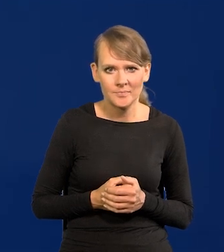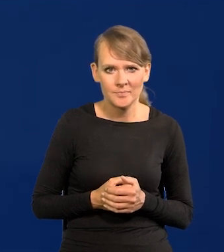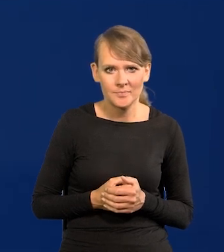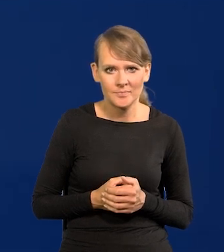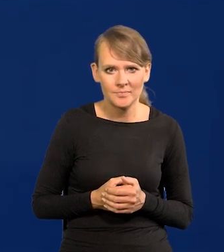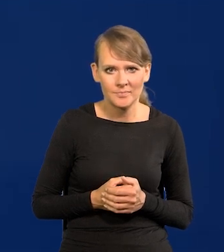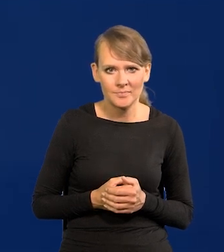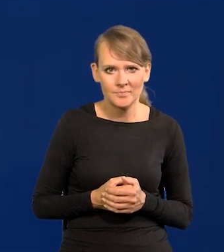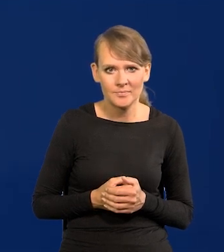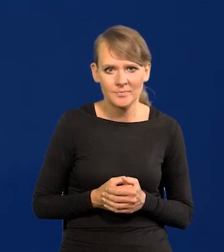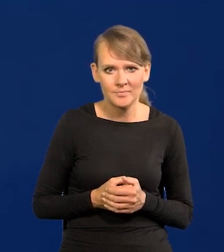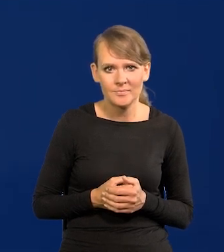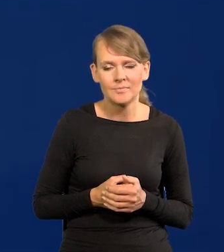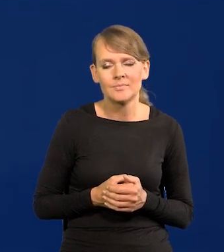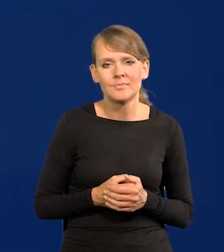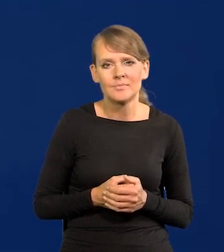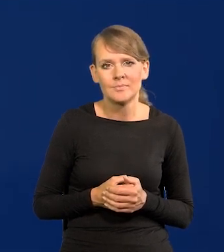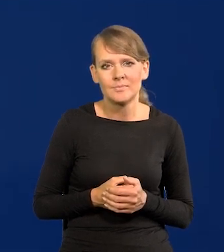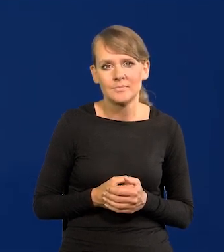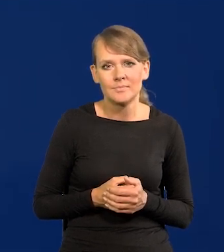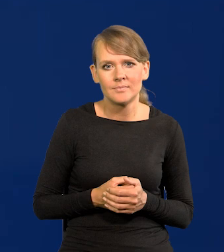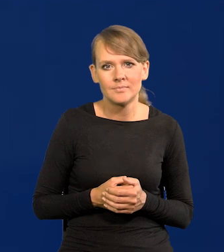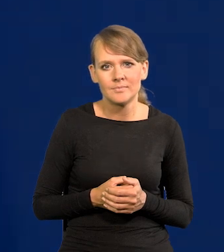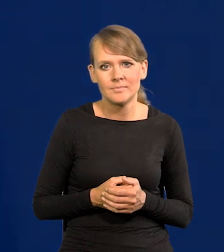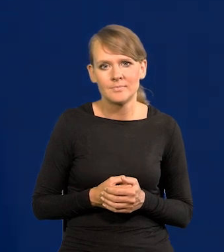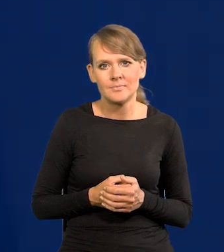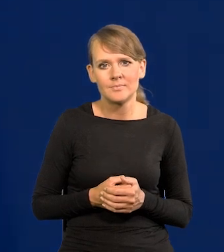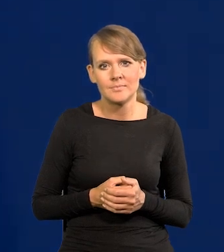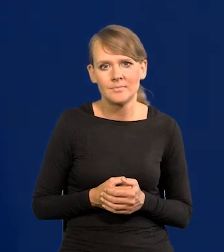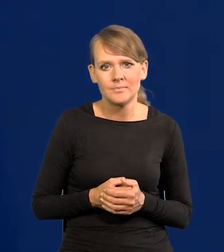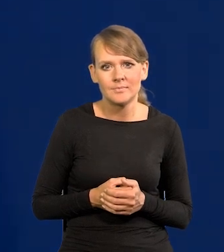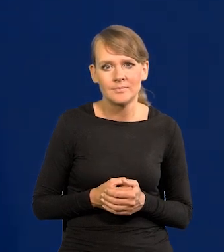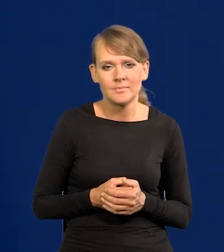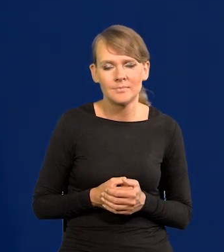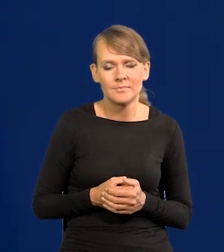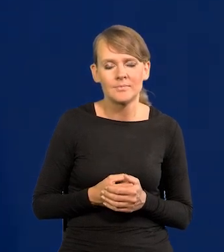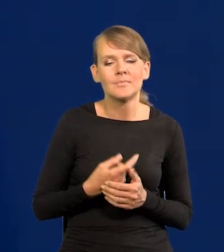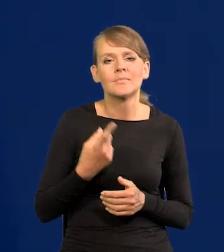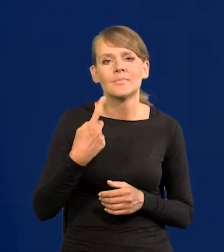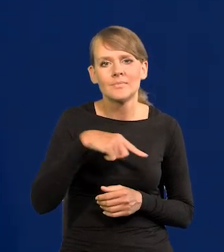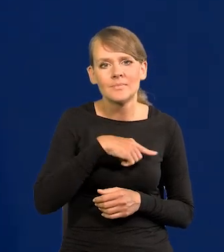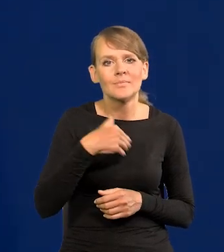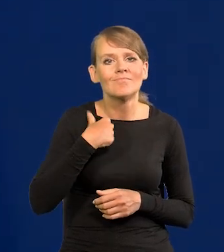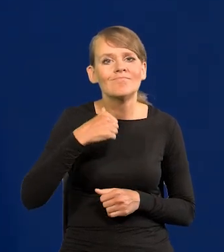zgodnie z zasadami obsługiwanie broni. Podwyżek.